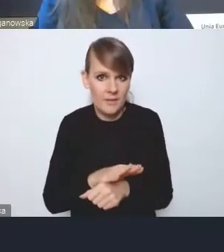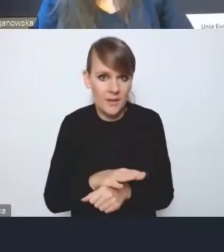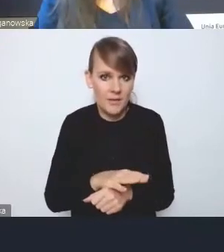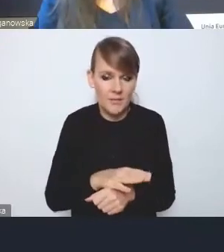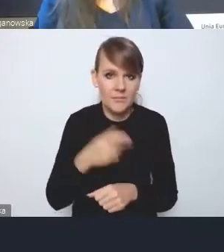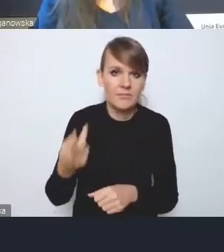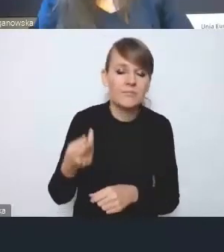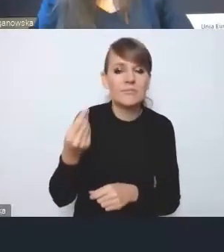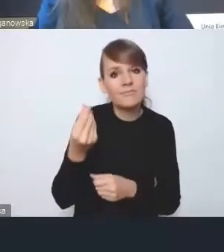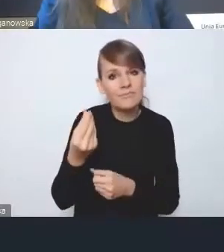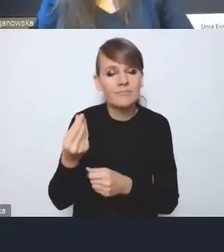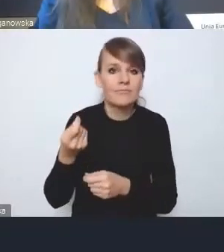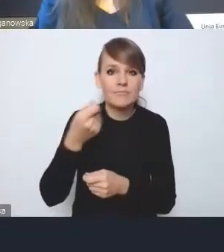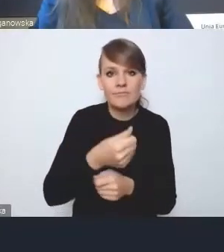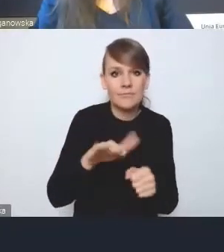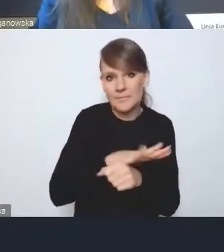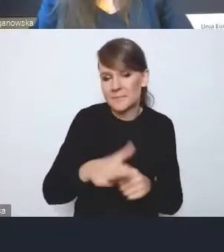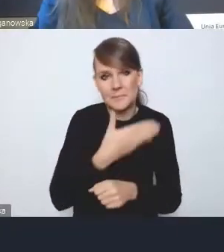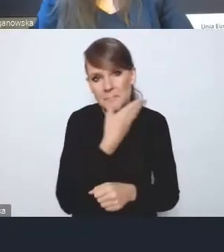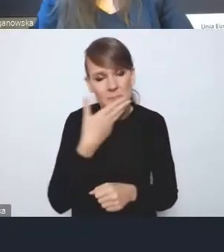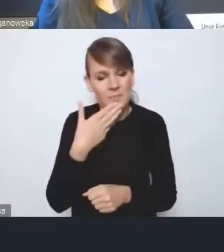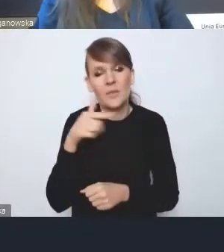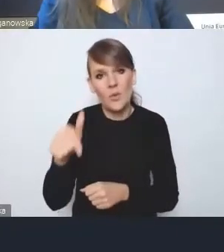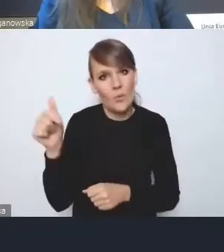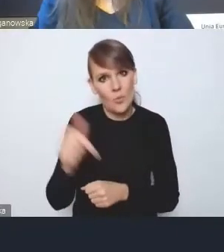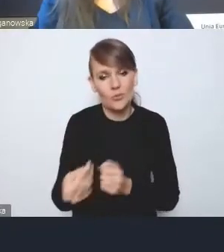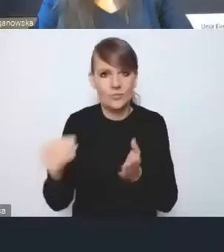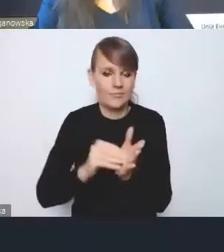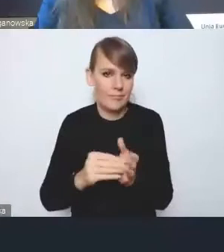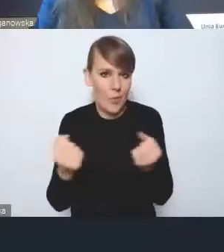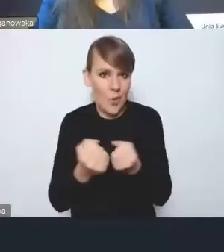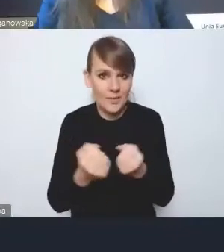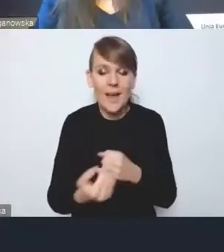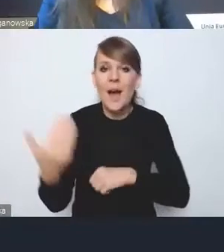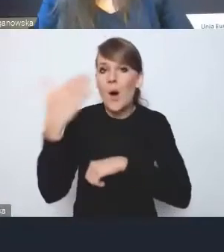i tu jakby ten aspekt wymaga wzmocnienia. I ostatnia kwestia, już naprawdę minuta,